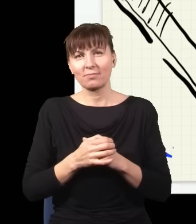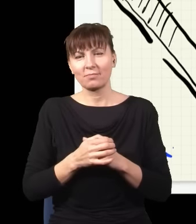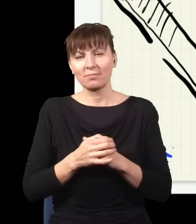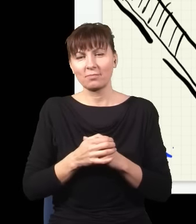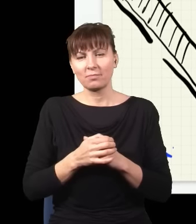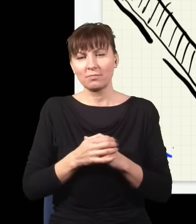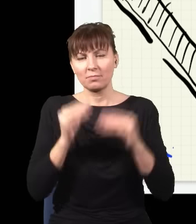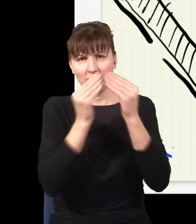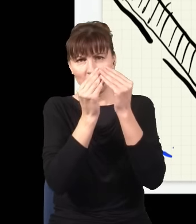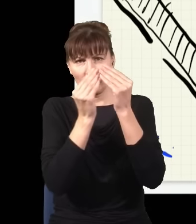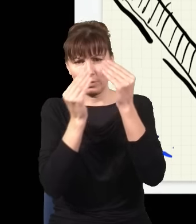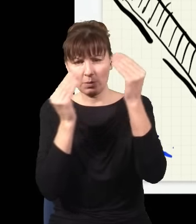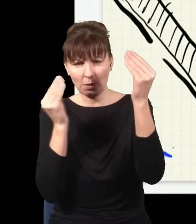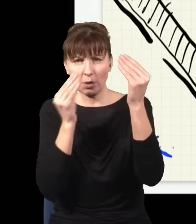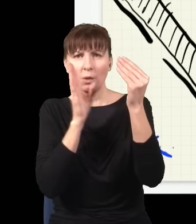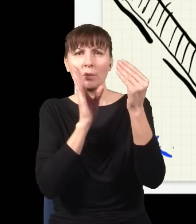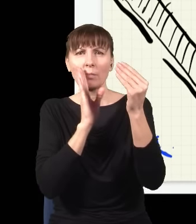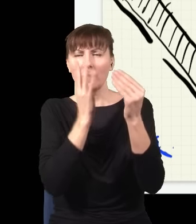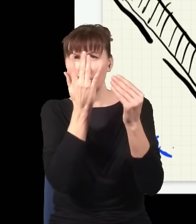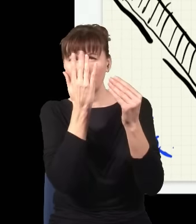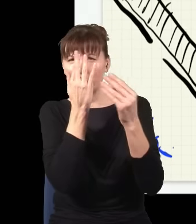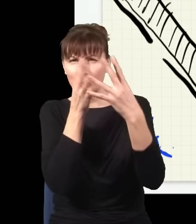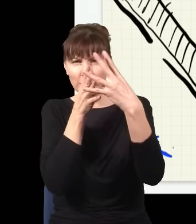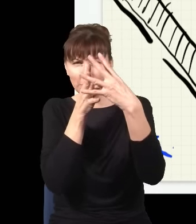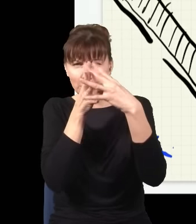Otóż to jest taki kryształ, który jest prawie przezroczysty, ale jest pewna niewielka szansa,